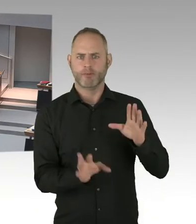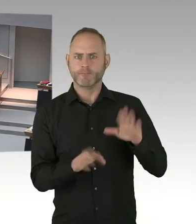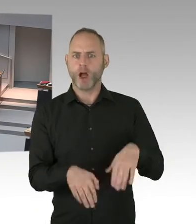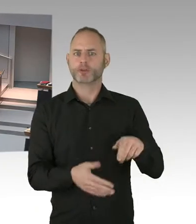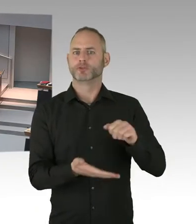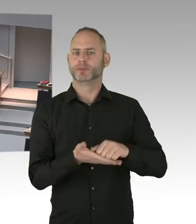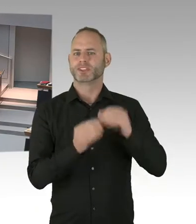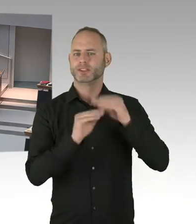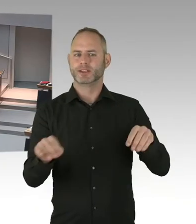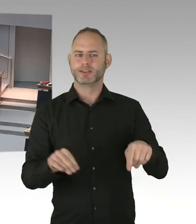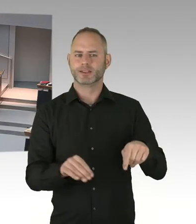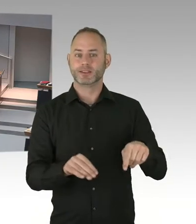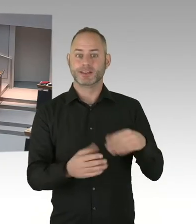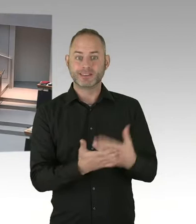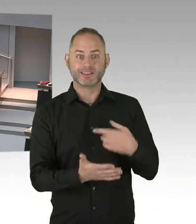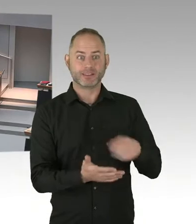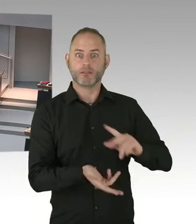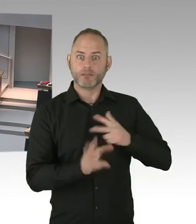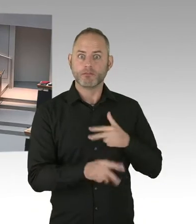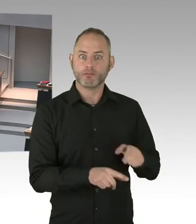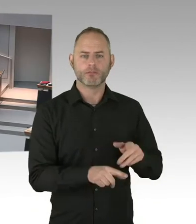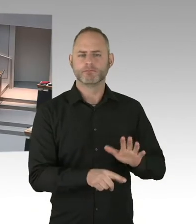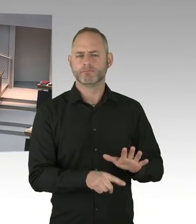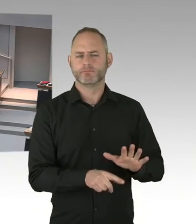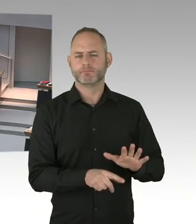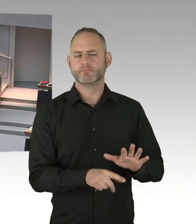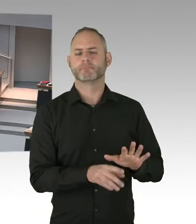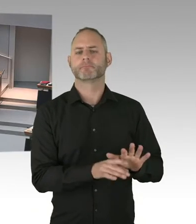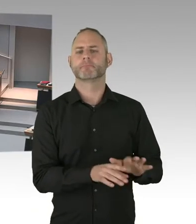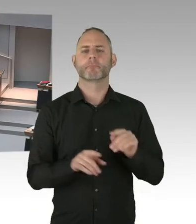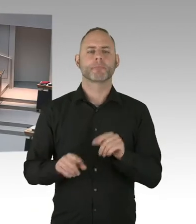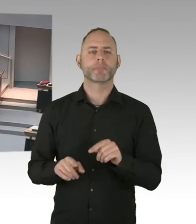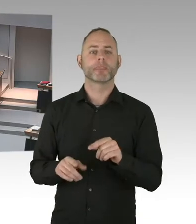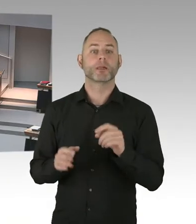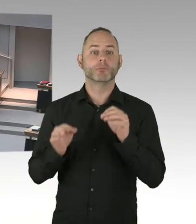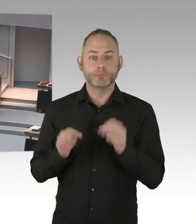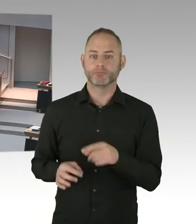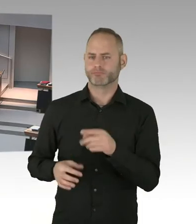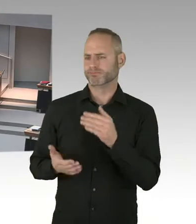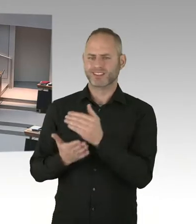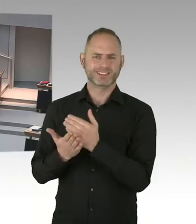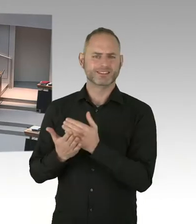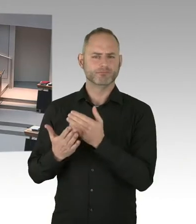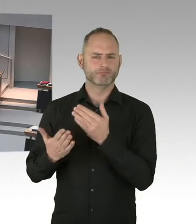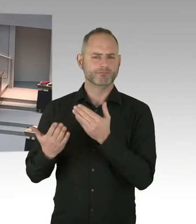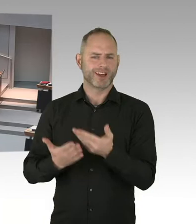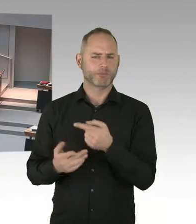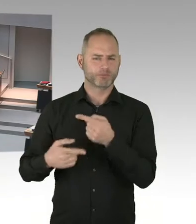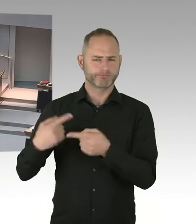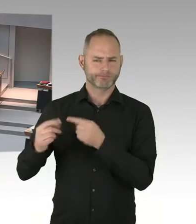und die werden wir dann auch alle gemeinsam diskutieren. Ich gehe aber davon aus, dass es gerade nicht nötig sein wird